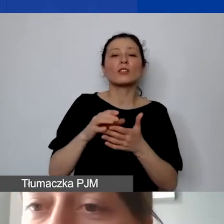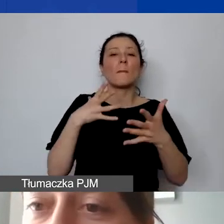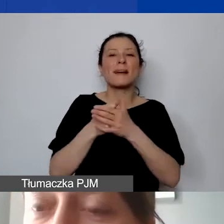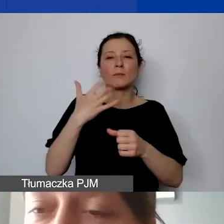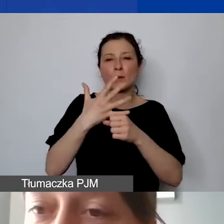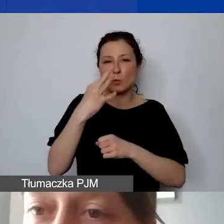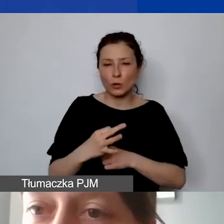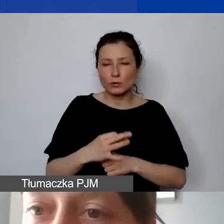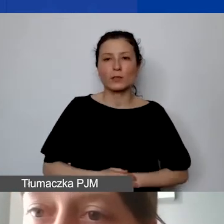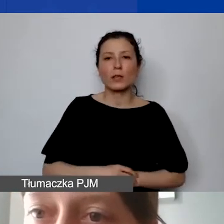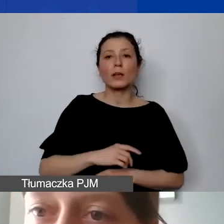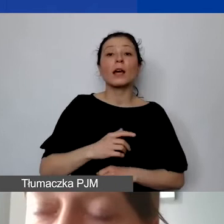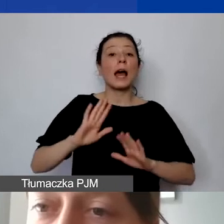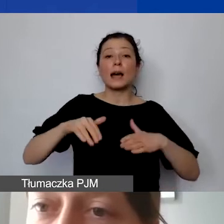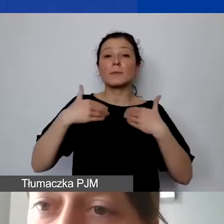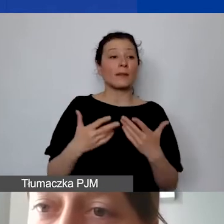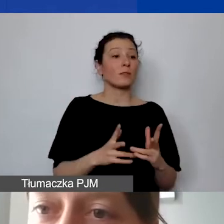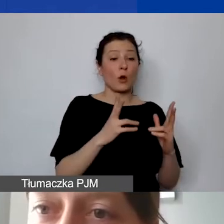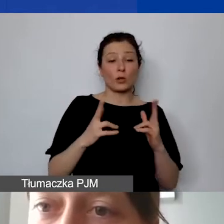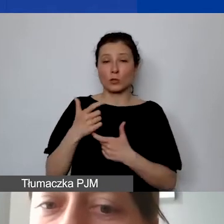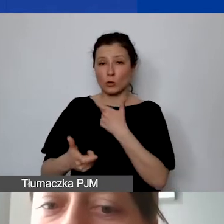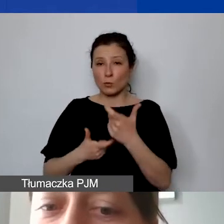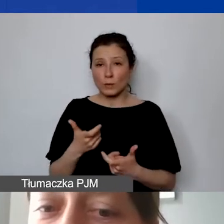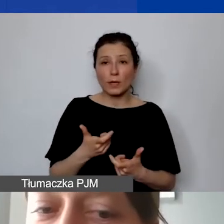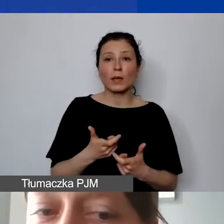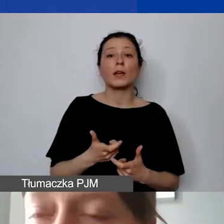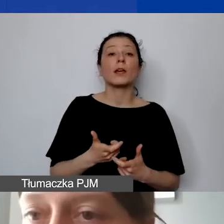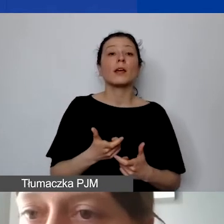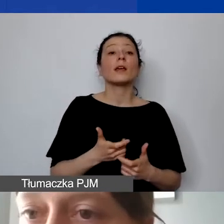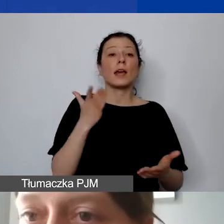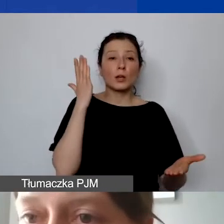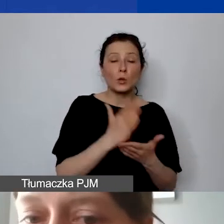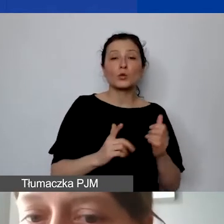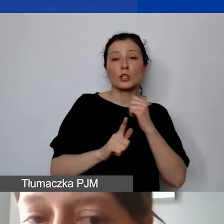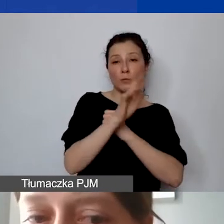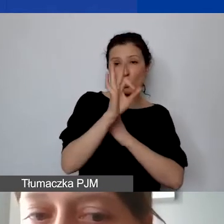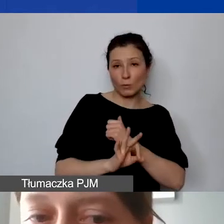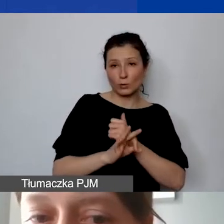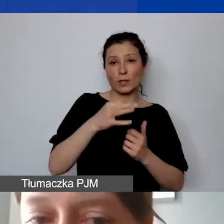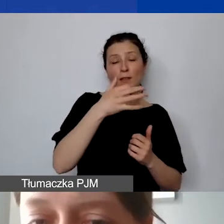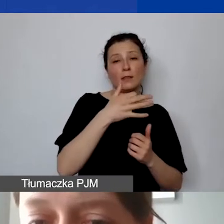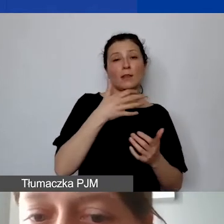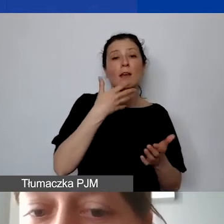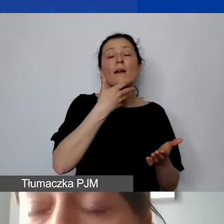My sprawozdajemy się okresowo po rozliczeniu i wydaniu 70% otrzymanych wcześniej środków.